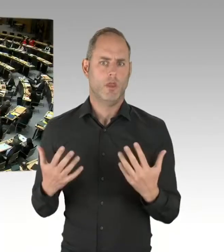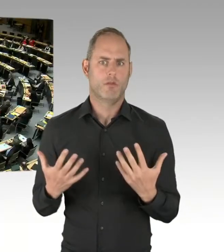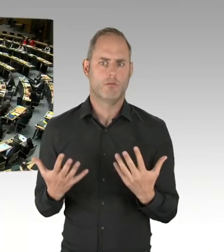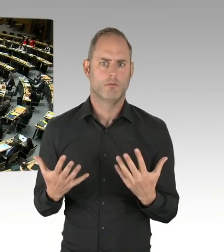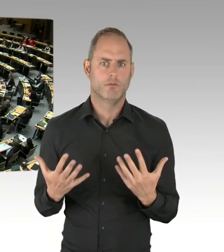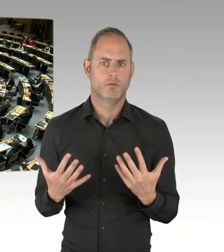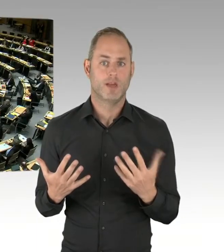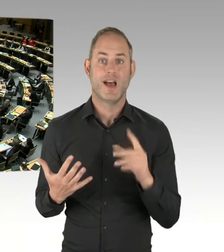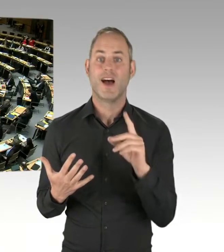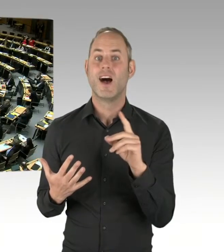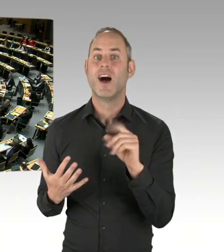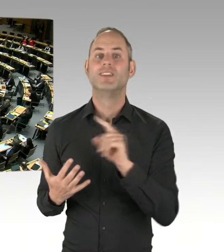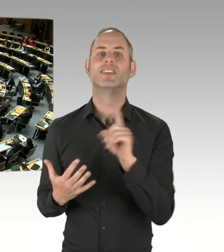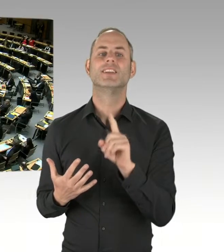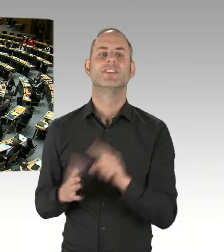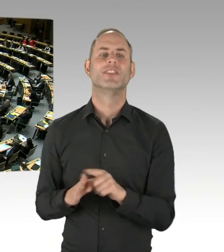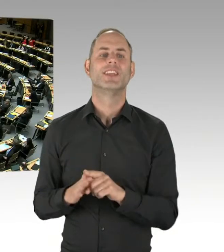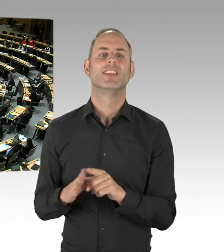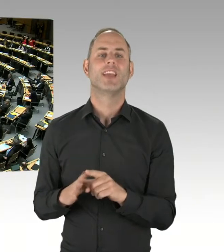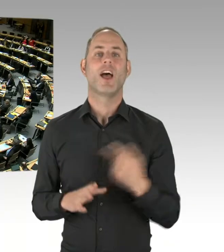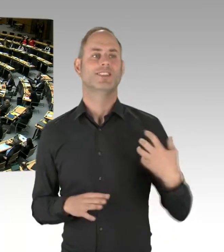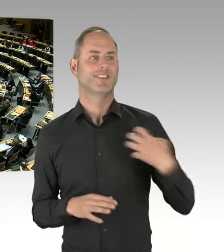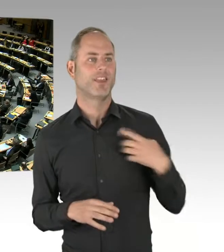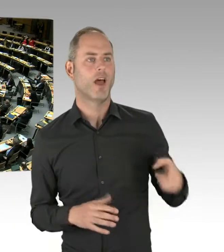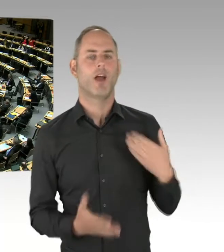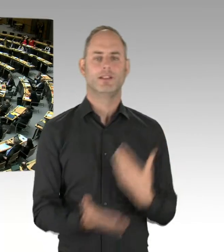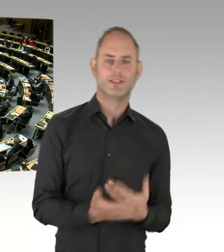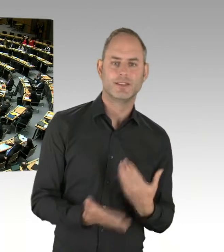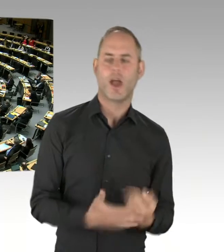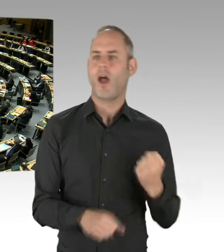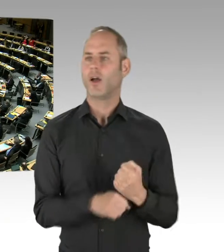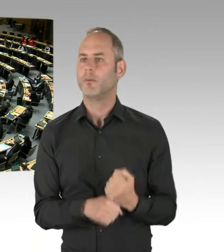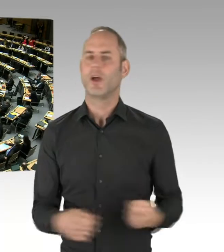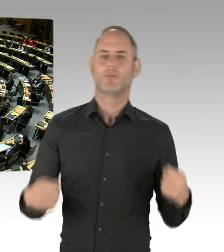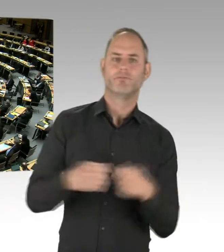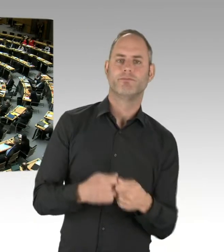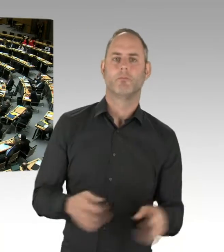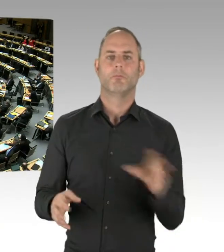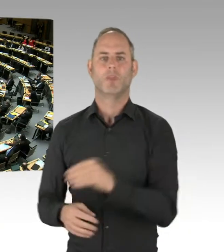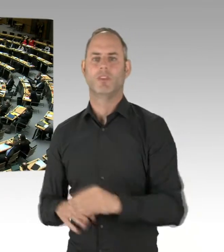(Präsidium) Die zweite Nachfrage geht an Herrn Abgeordneten Lux, bitte schön. (Rednerwechsel) Vielen Dank, Frau Präsidentin.